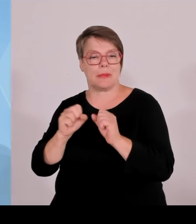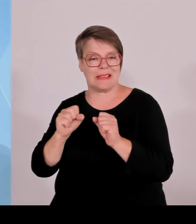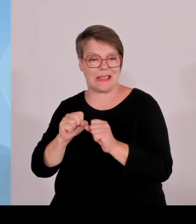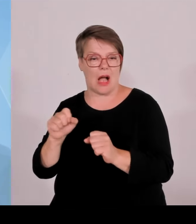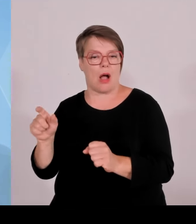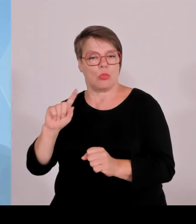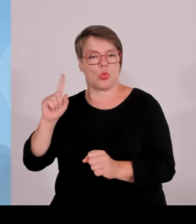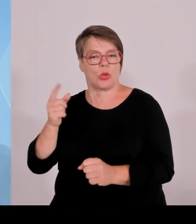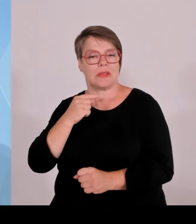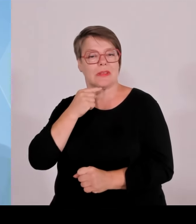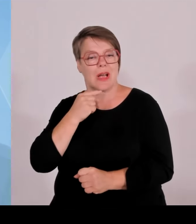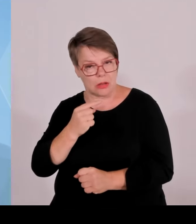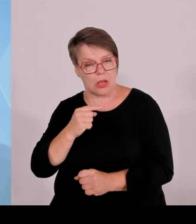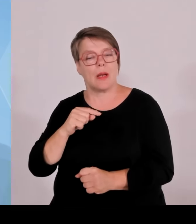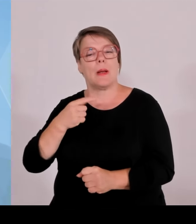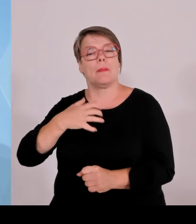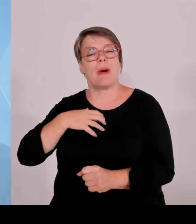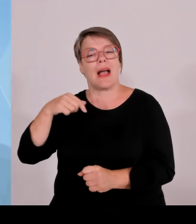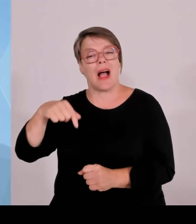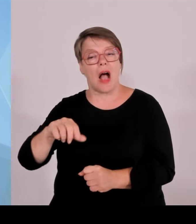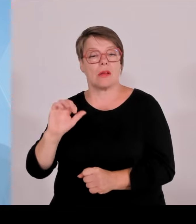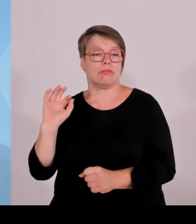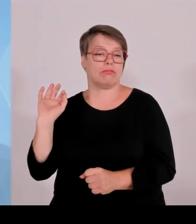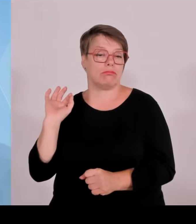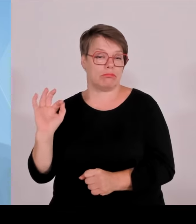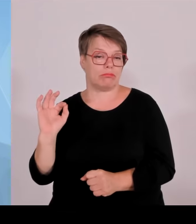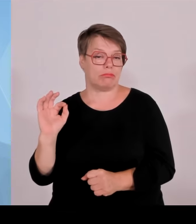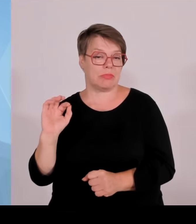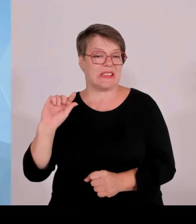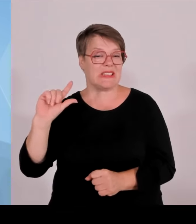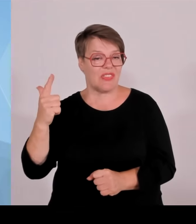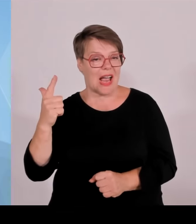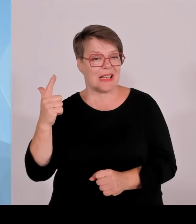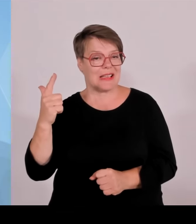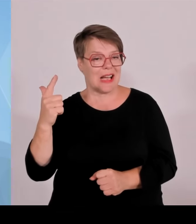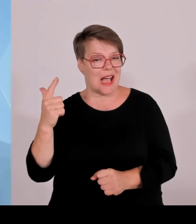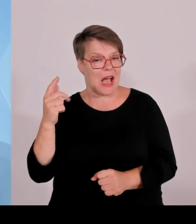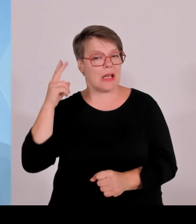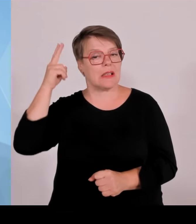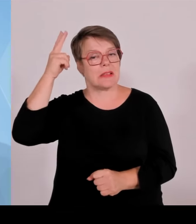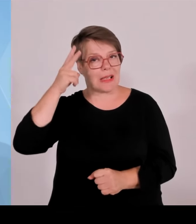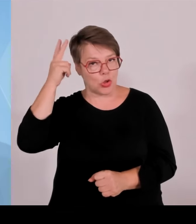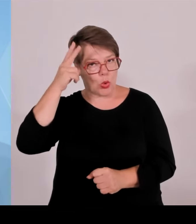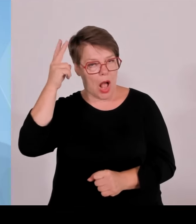dass es in Deutschland insgesamt nur acht solche sogenannten, nach dem Bundesnaturschutzgesetz klassierten